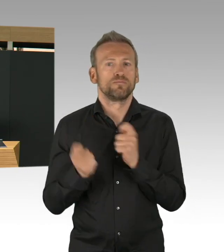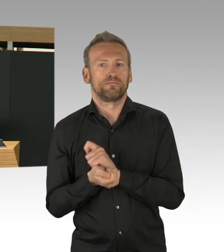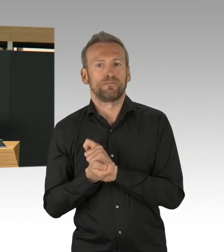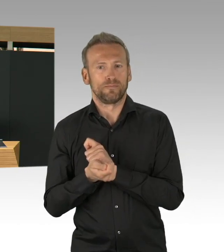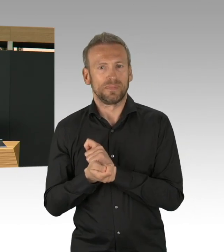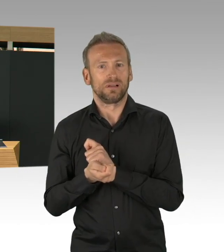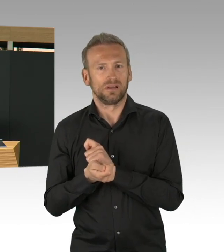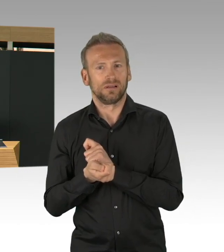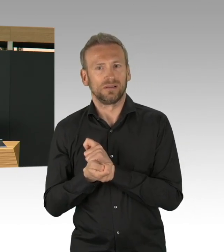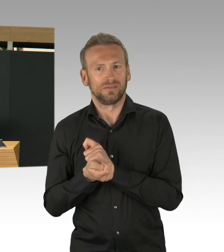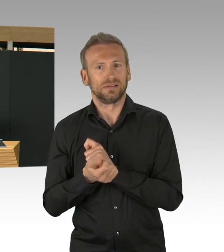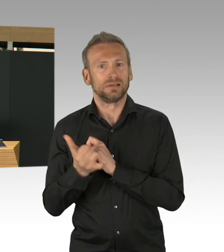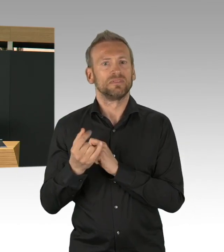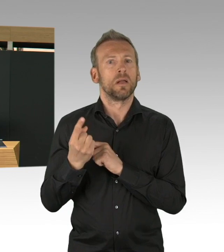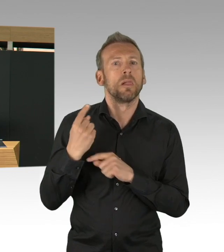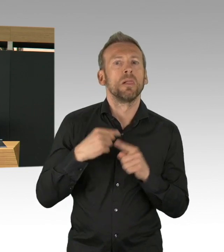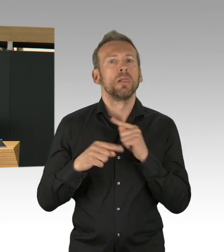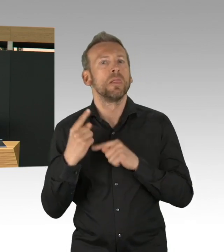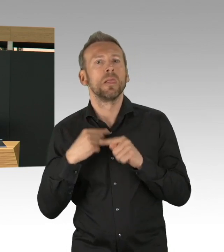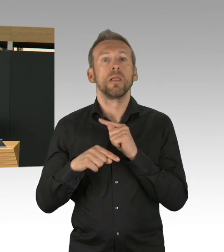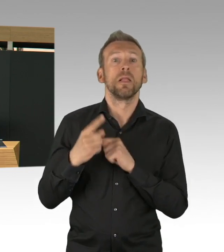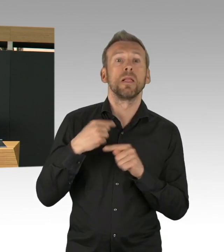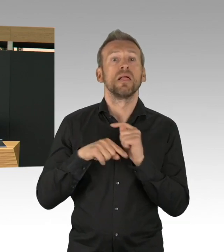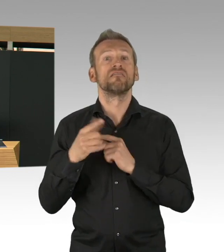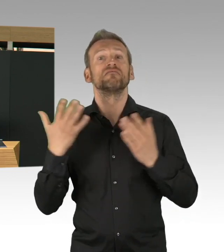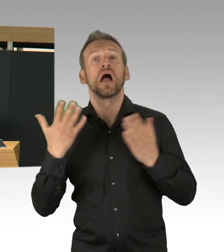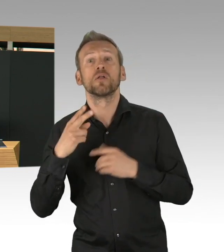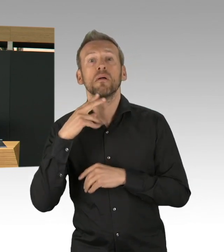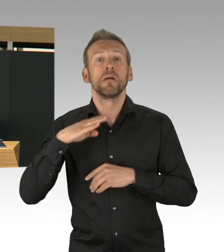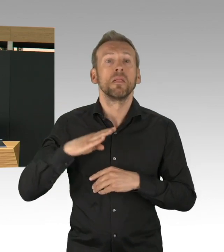Das haben wir abwenden können und das ist tatsächlich nicht nur ein Erfolg, diese Entscheidung des Senats,